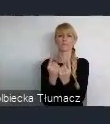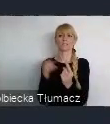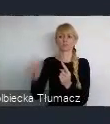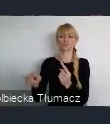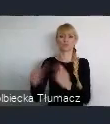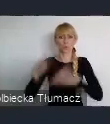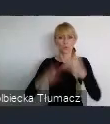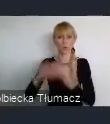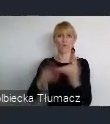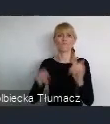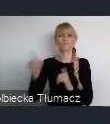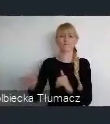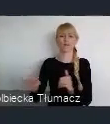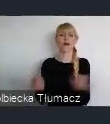tworząc kolejną nową jakość życia,